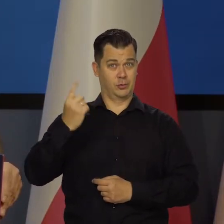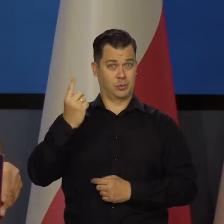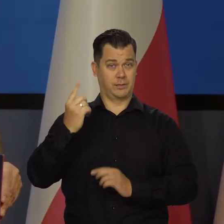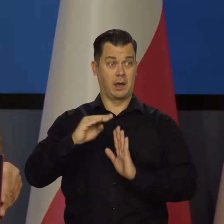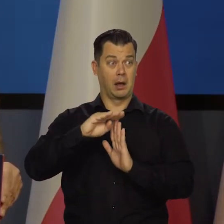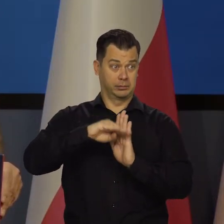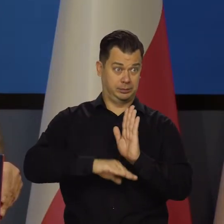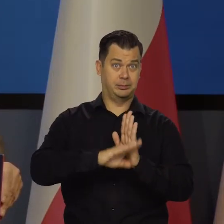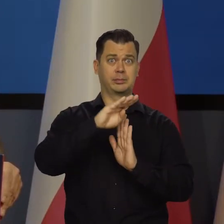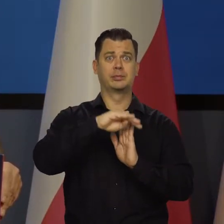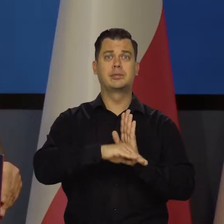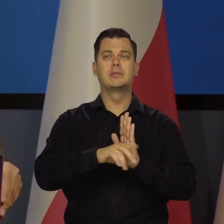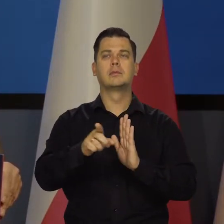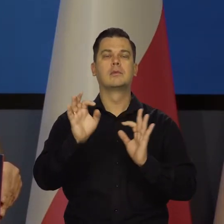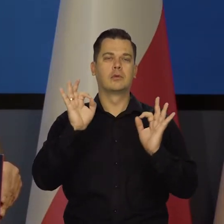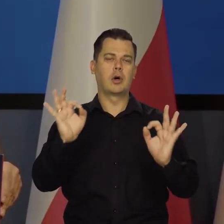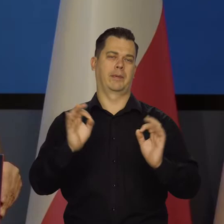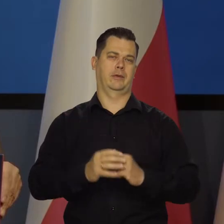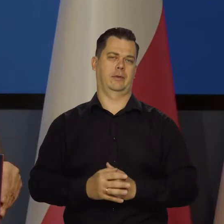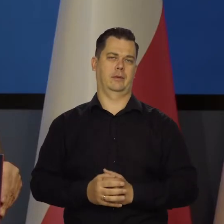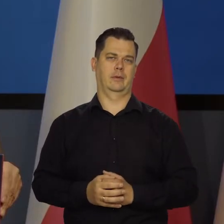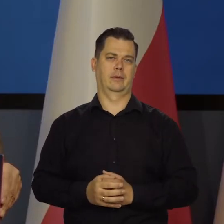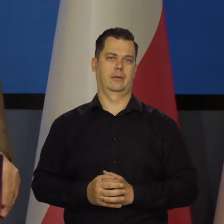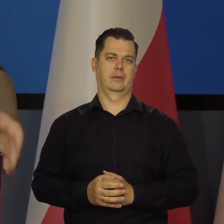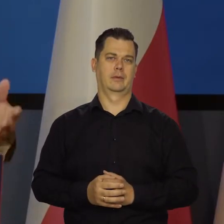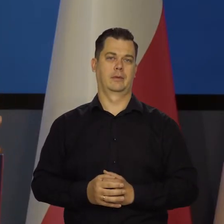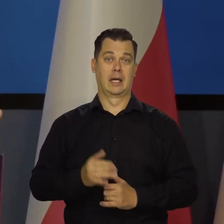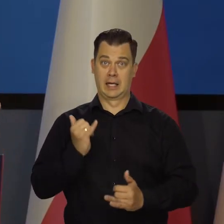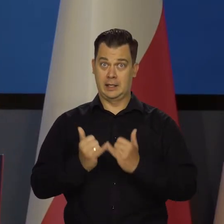To jest dobra cecha naszej gospodarki, byśmy mieli sztywny kurs,